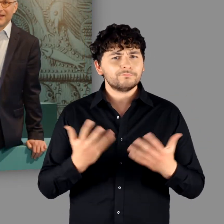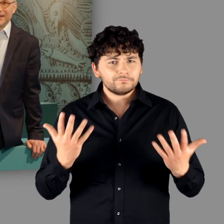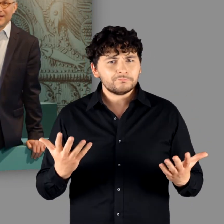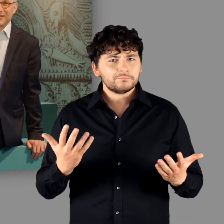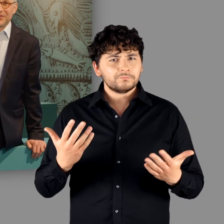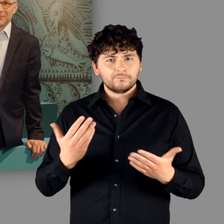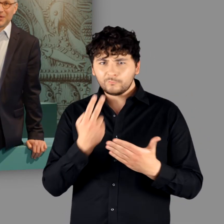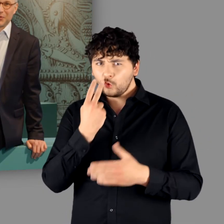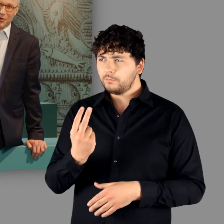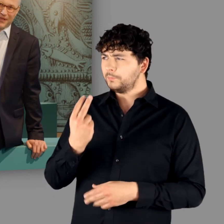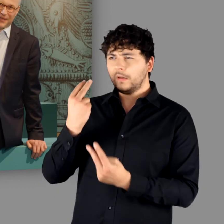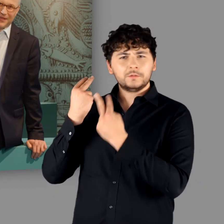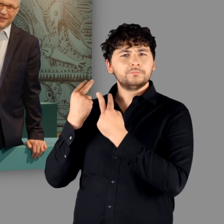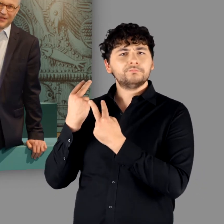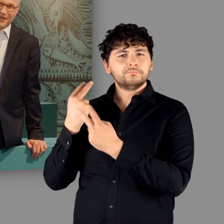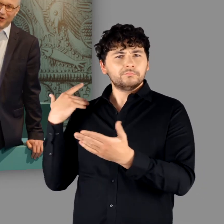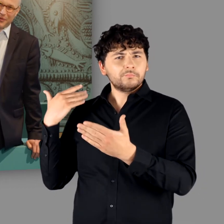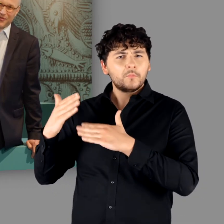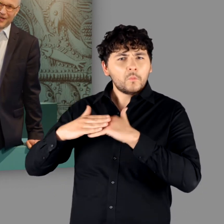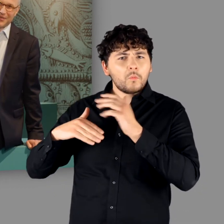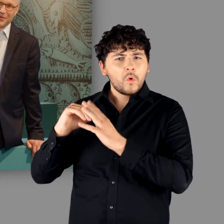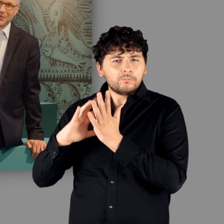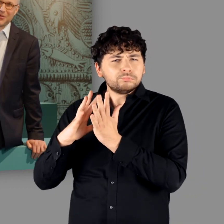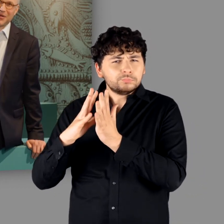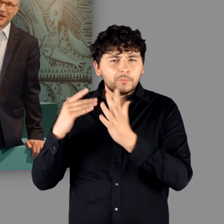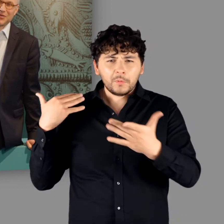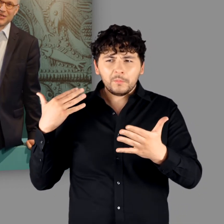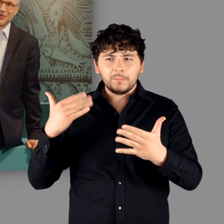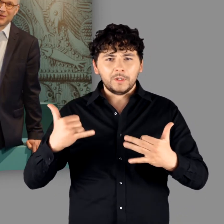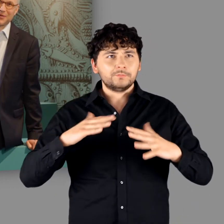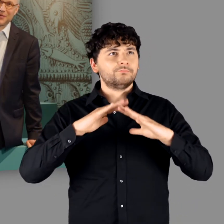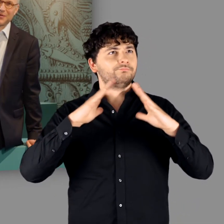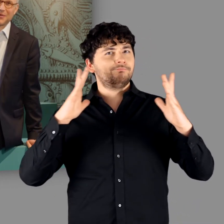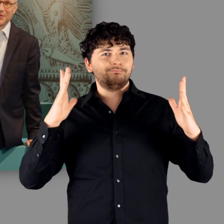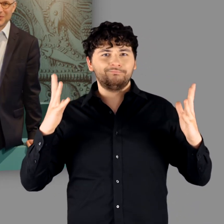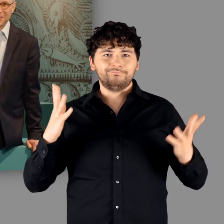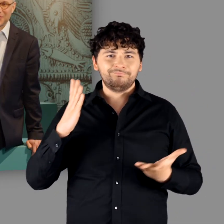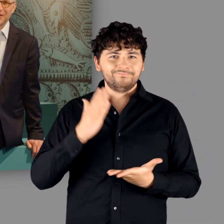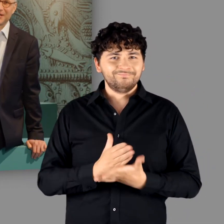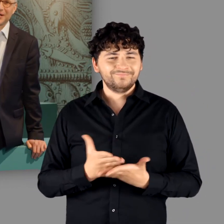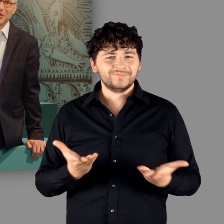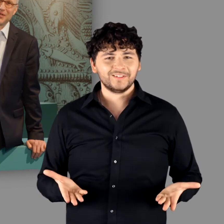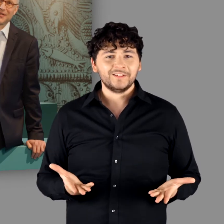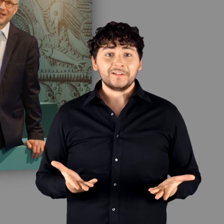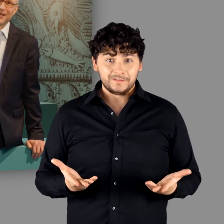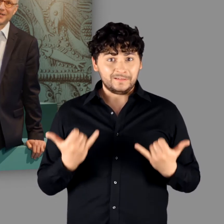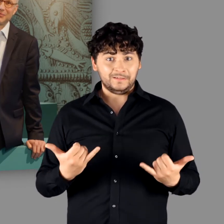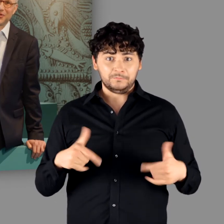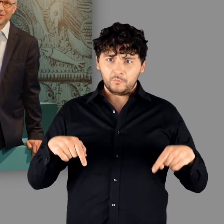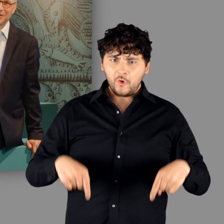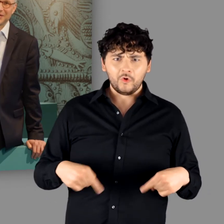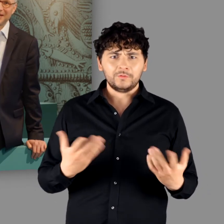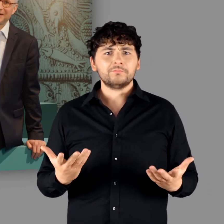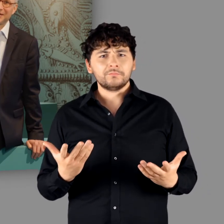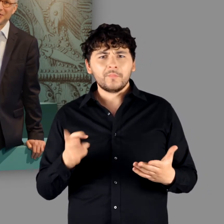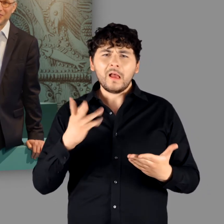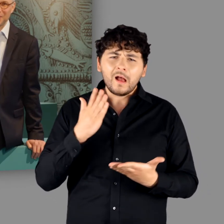Nach diesem Rückblick in die Aufbauphase unserer Ausstellung dürfen wir heute endlich die Pforten öffnen